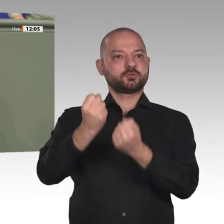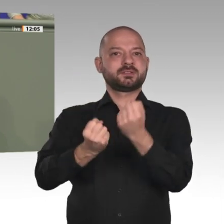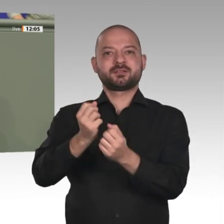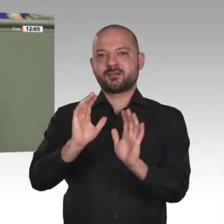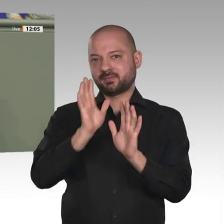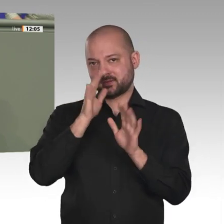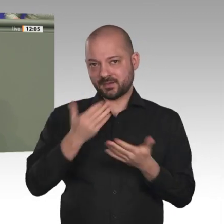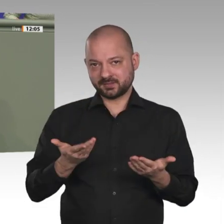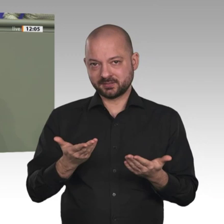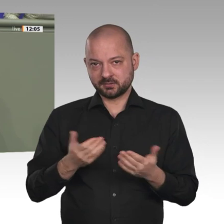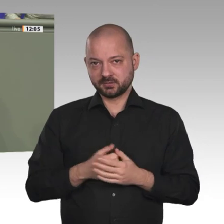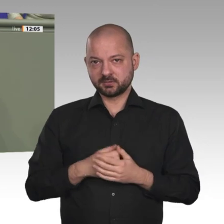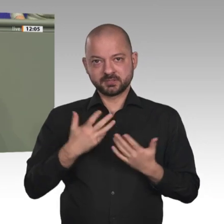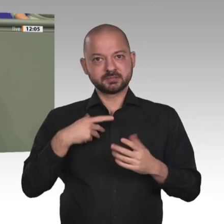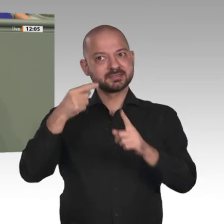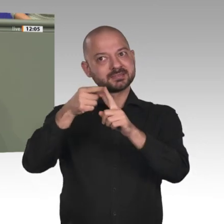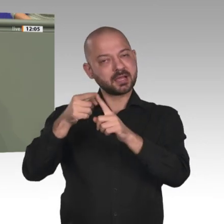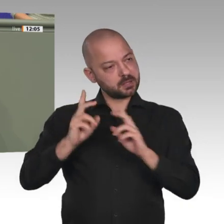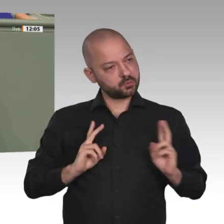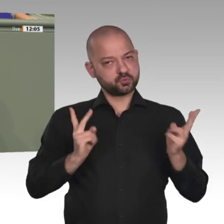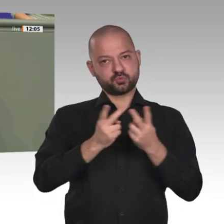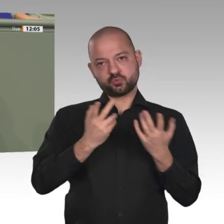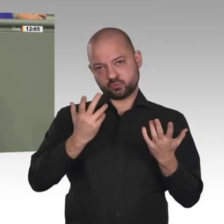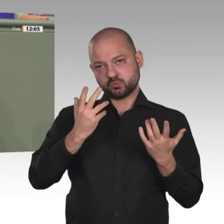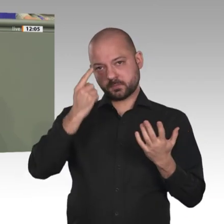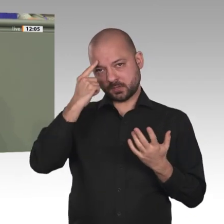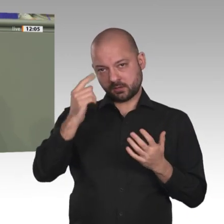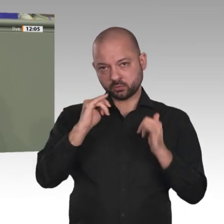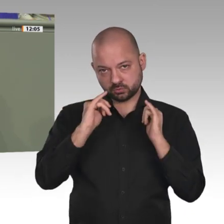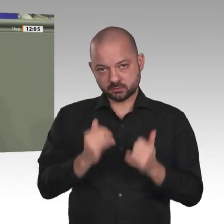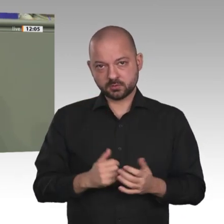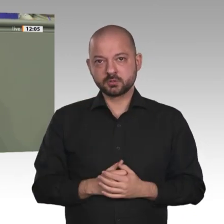eine sehr spannende Diskussion, die die unterschiedlichen Herangehensweisen, aber